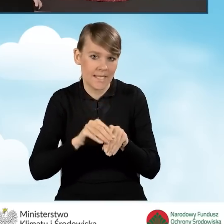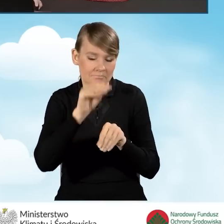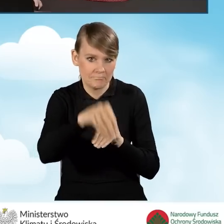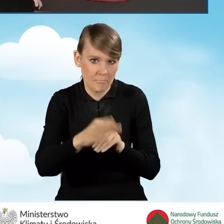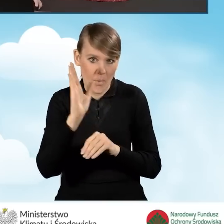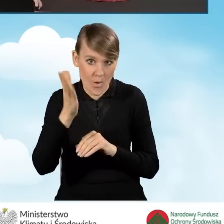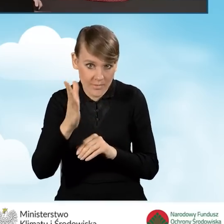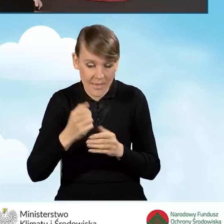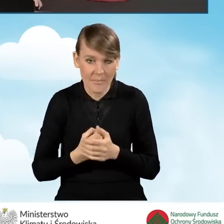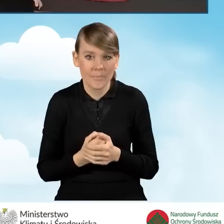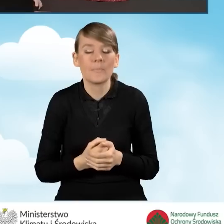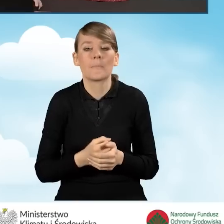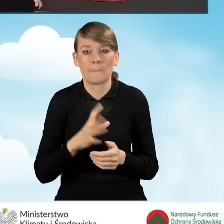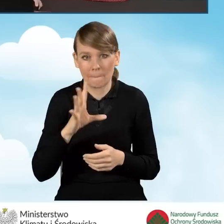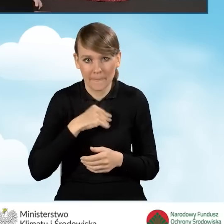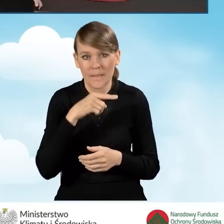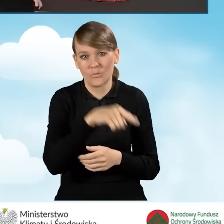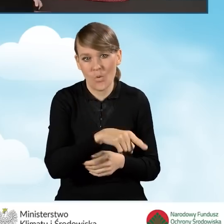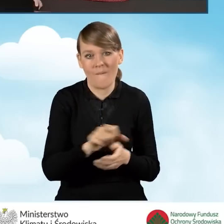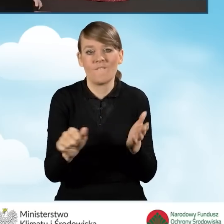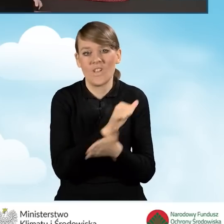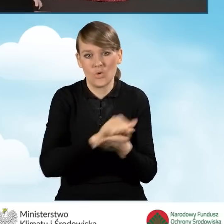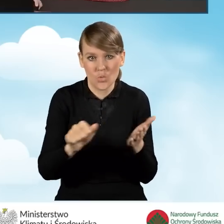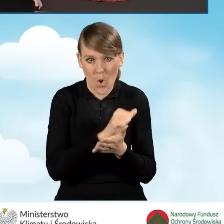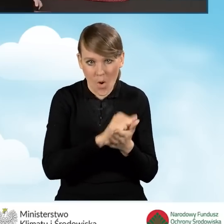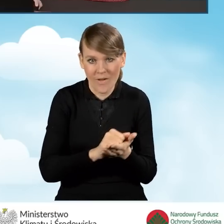Możemy przejść do wydruku wniosku i podpisu ręcznego.